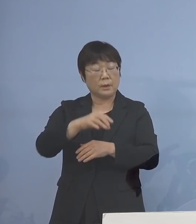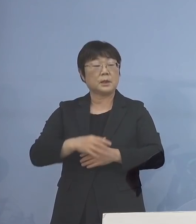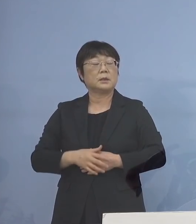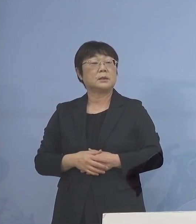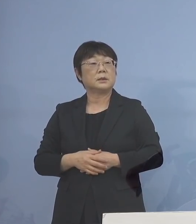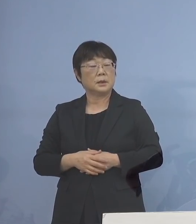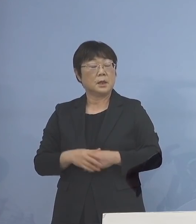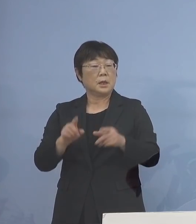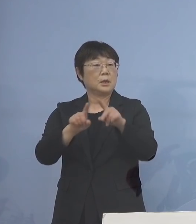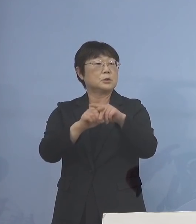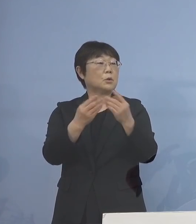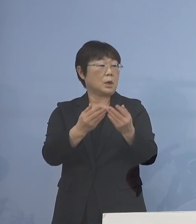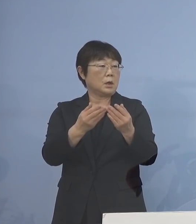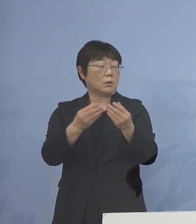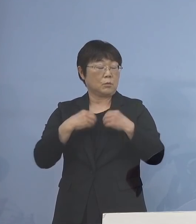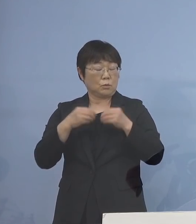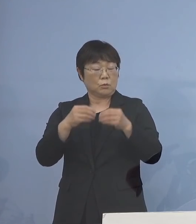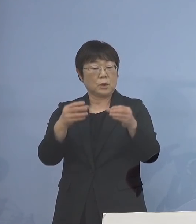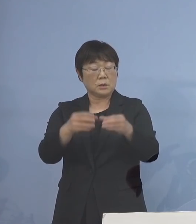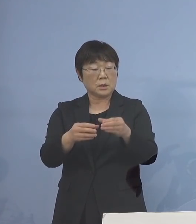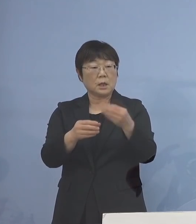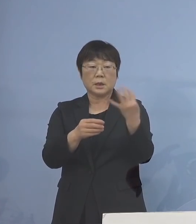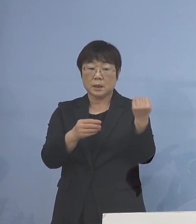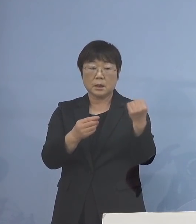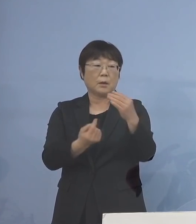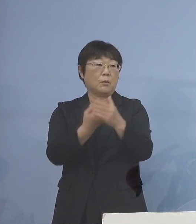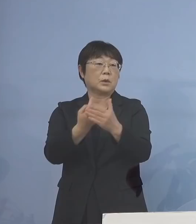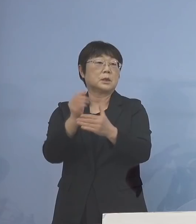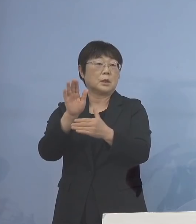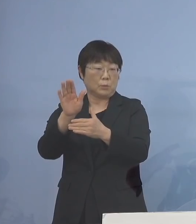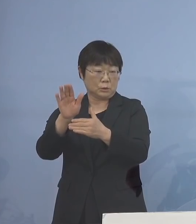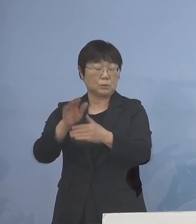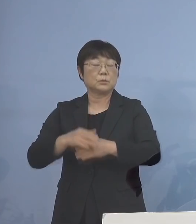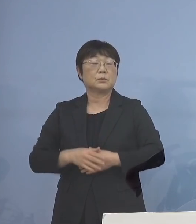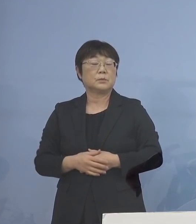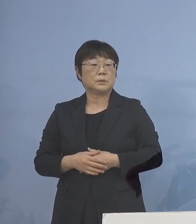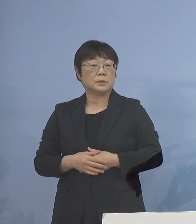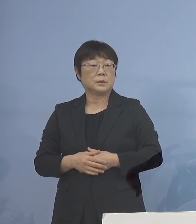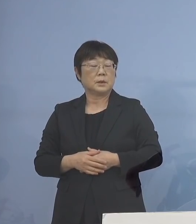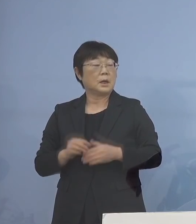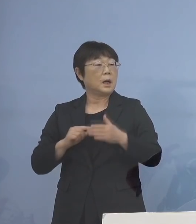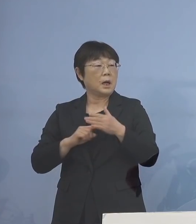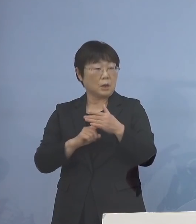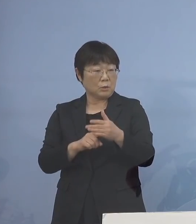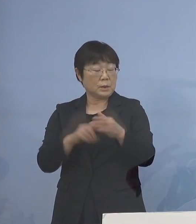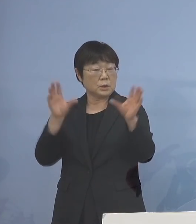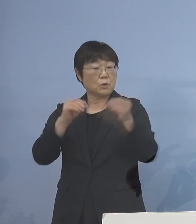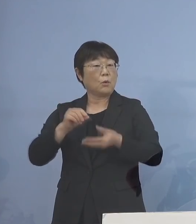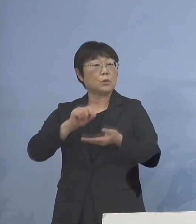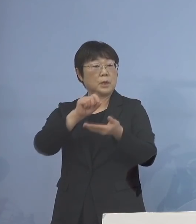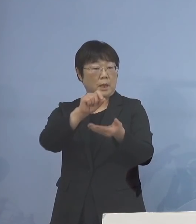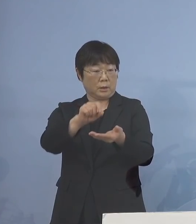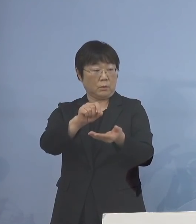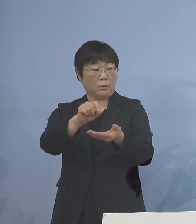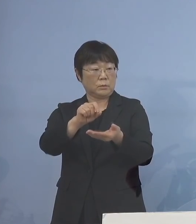小学校、クラスターも 複数出ているところでありますので あくまでも情報提供させていただいて